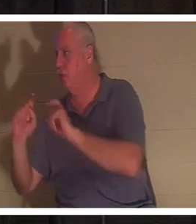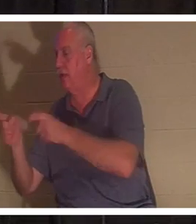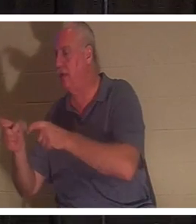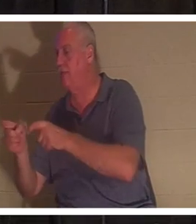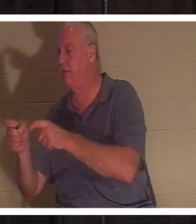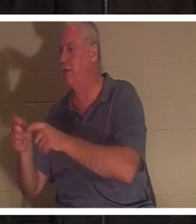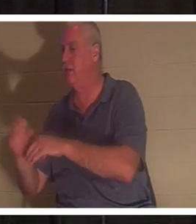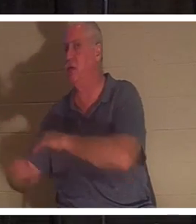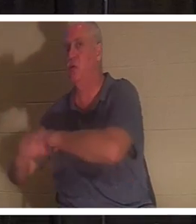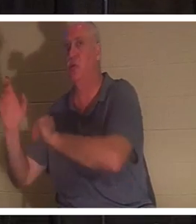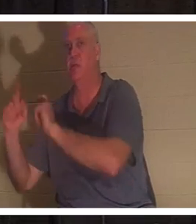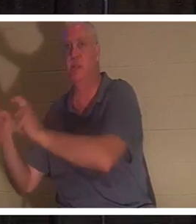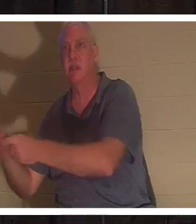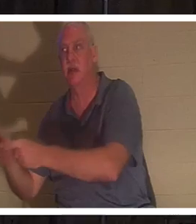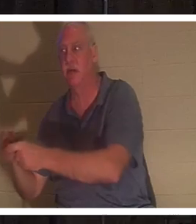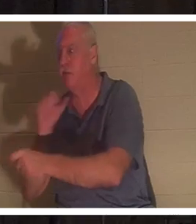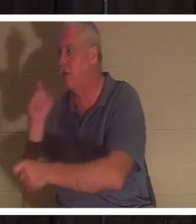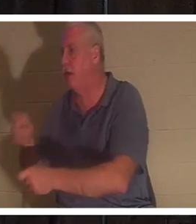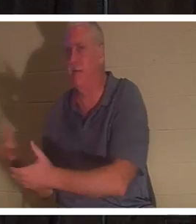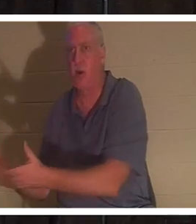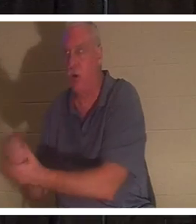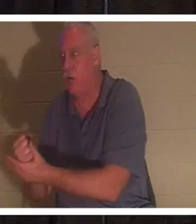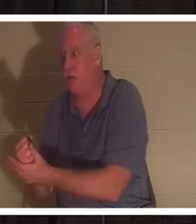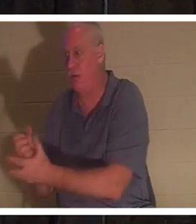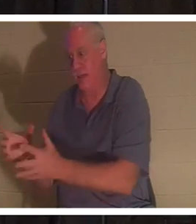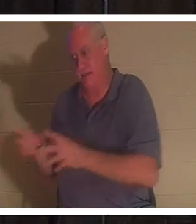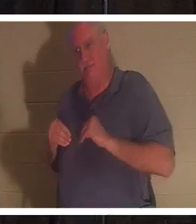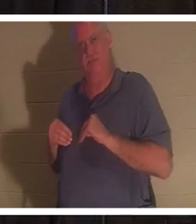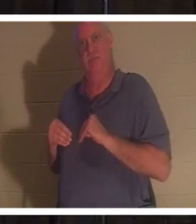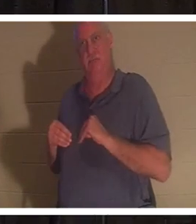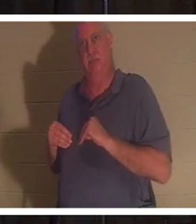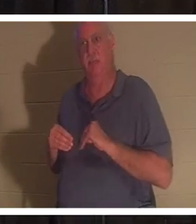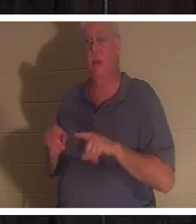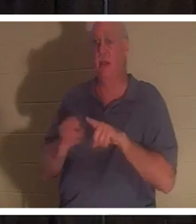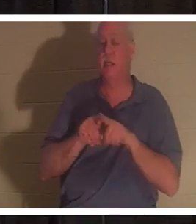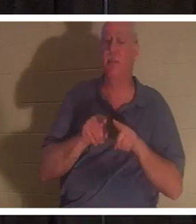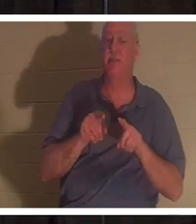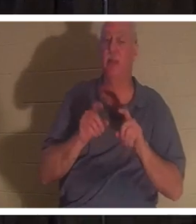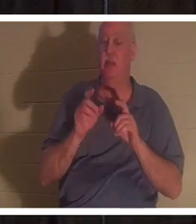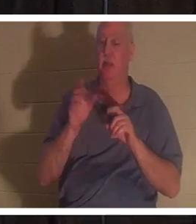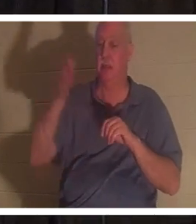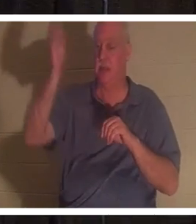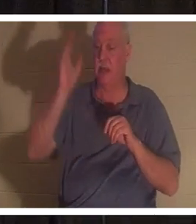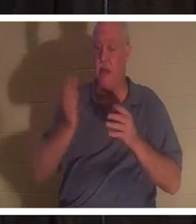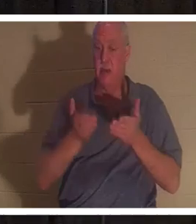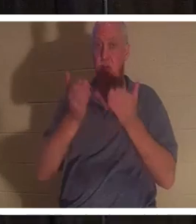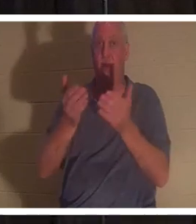करना पड़ता. वे बस इसे प्राप्त करते हैं. ईश्वर ने हममें से प्रत्येक को